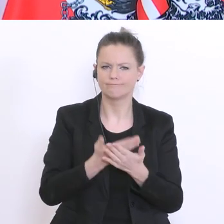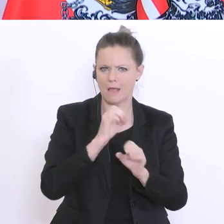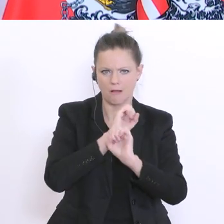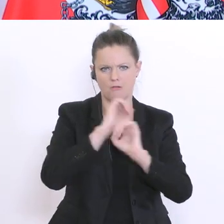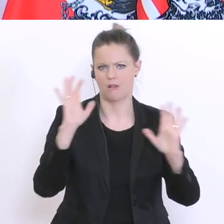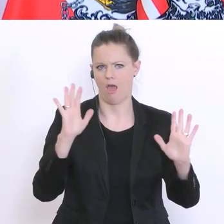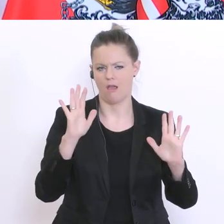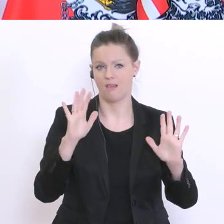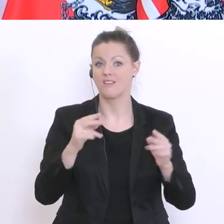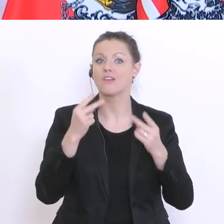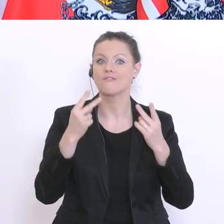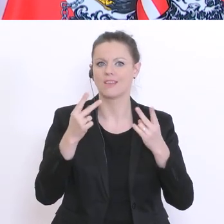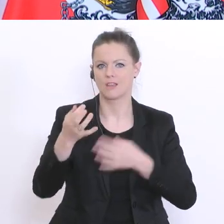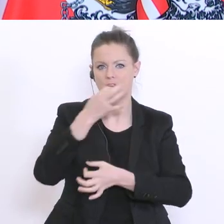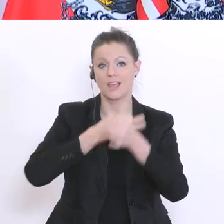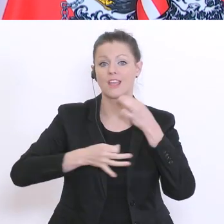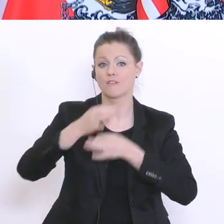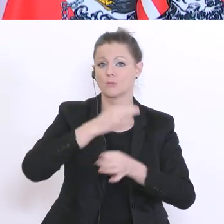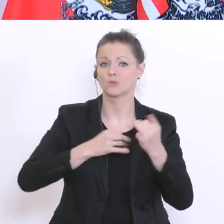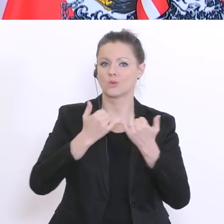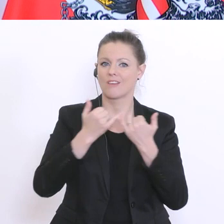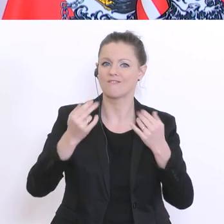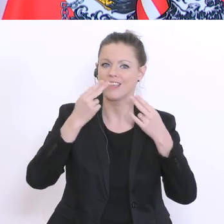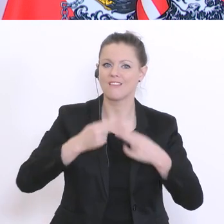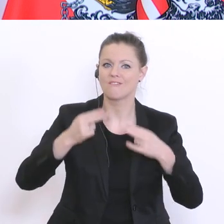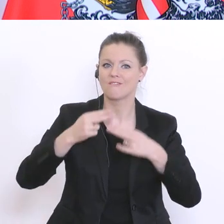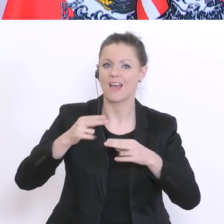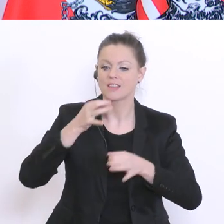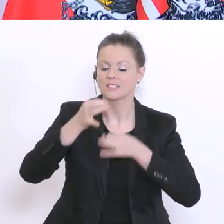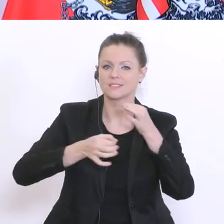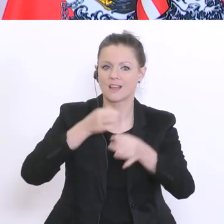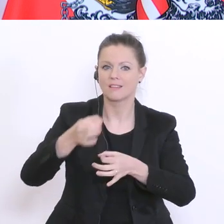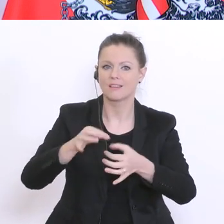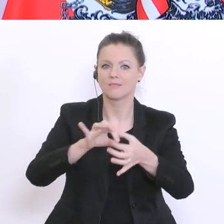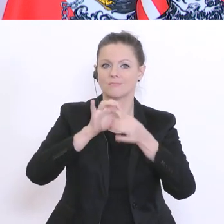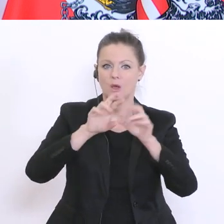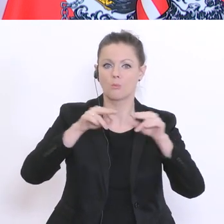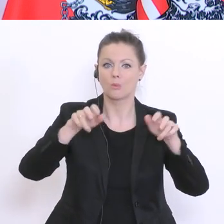Information ist, für die weitere Strategie der Bundesregierung. Darf ich zur ersten Frage